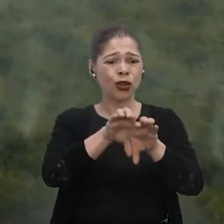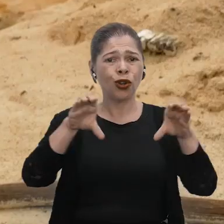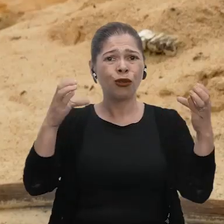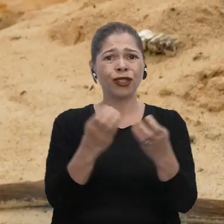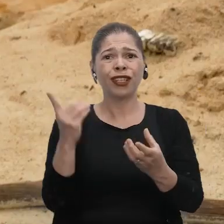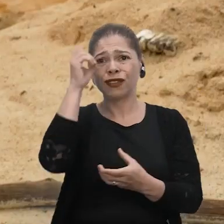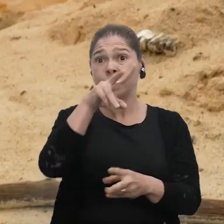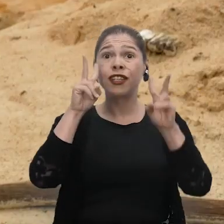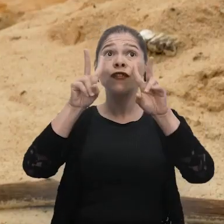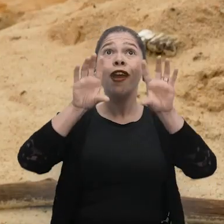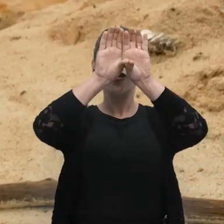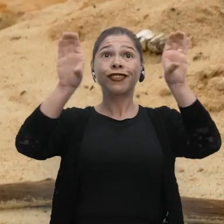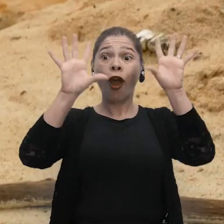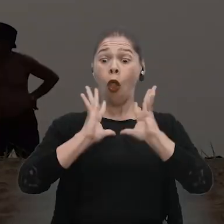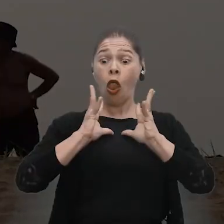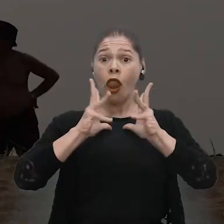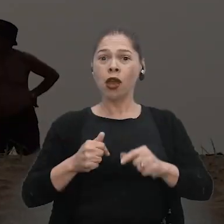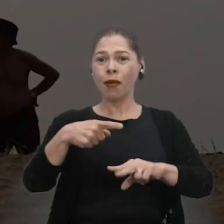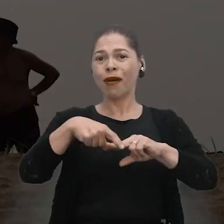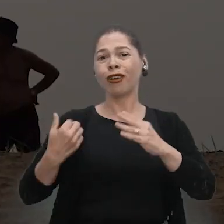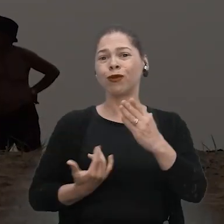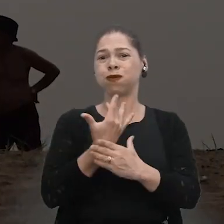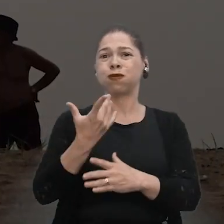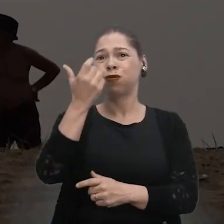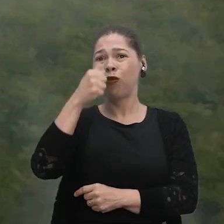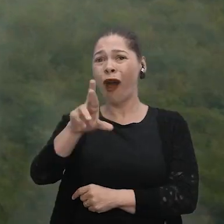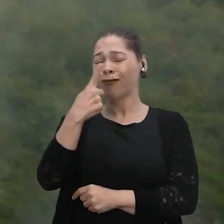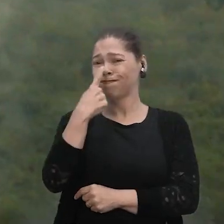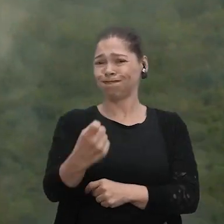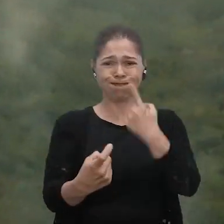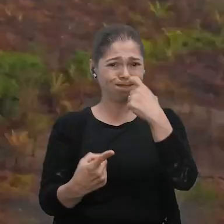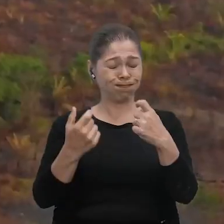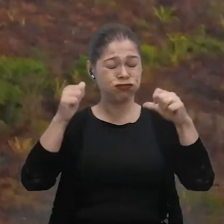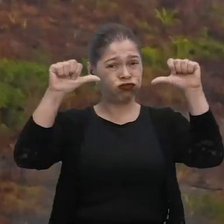Dificilmente hoje em dia a gente consegue ver o céu por conta da fumaça, fora o ar, né? Que está de péssima qualidade.